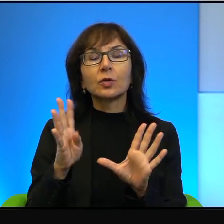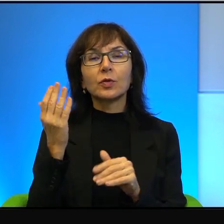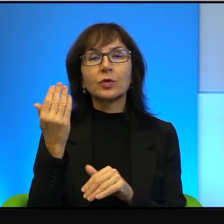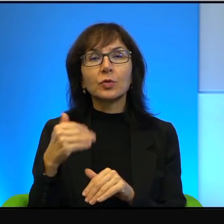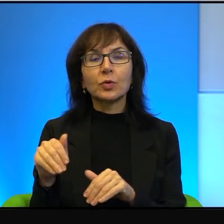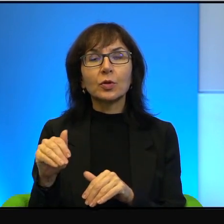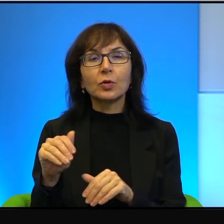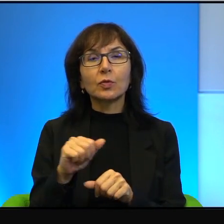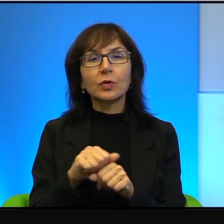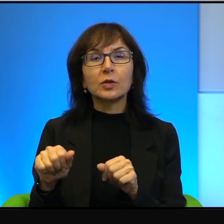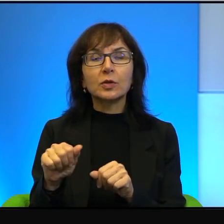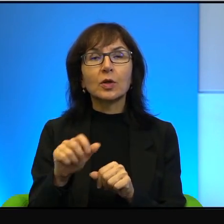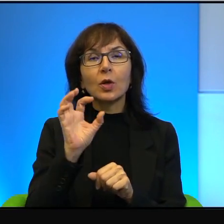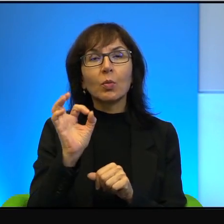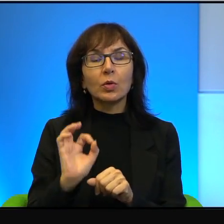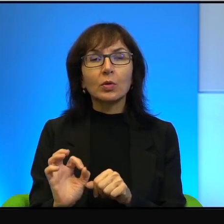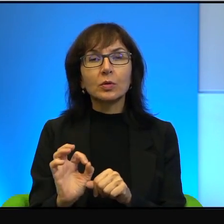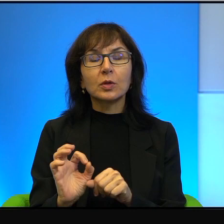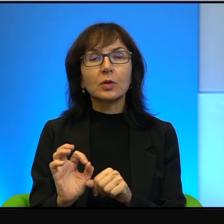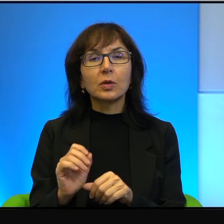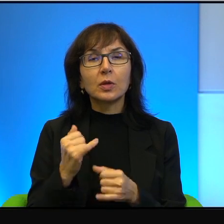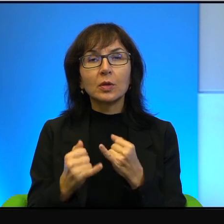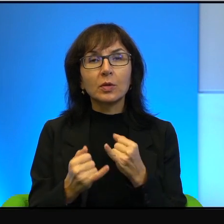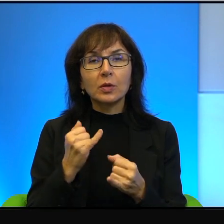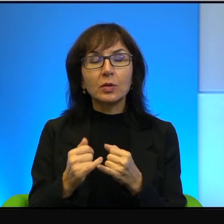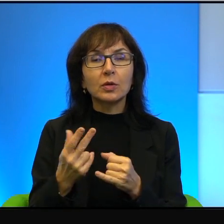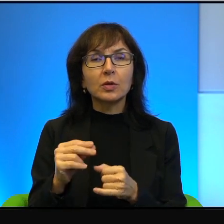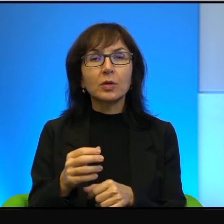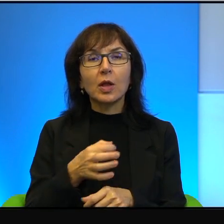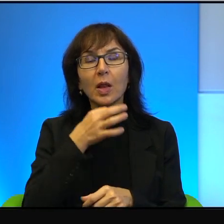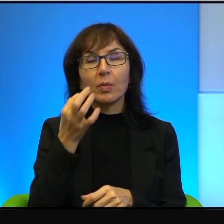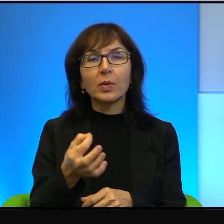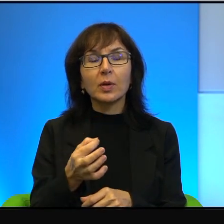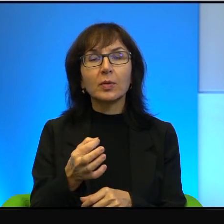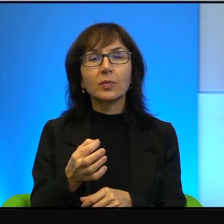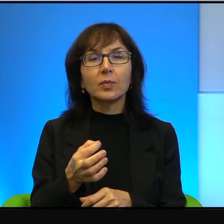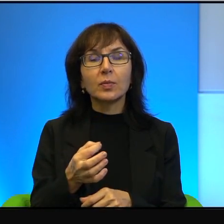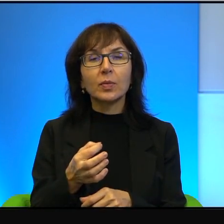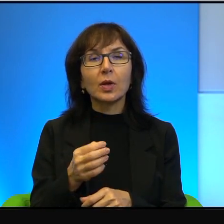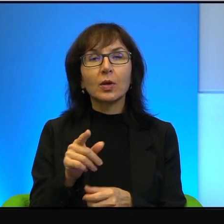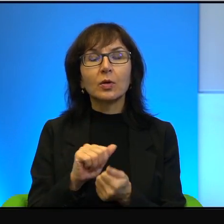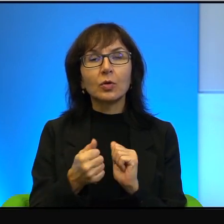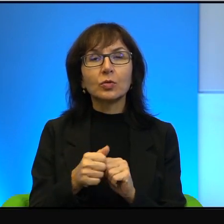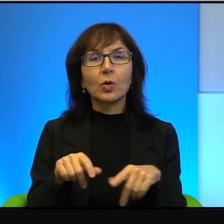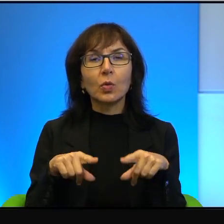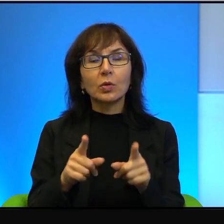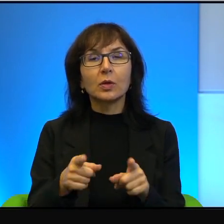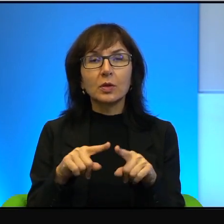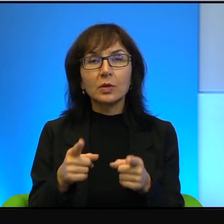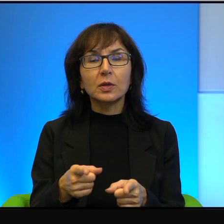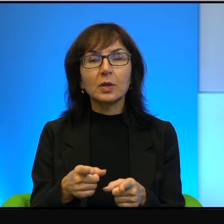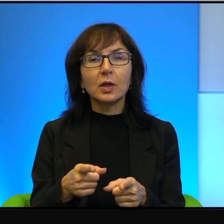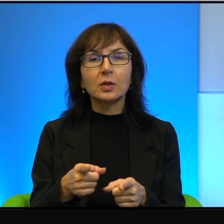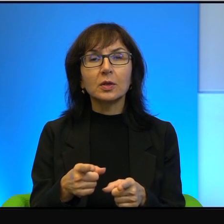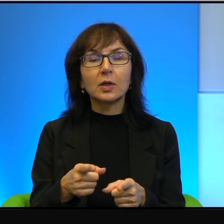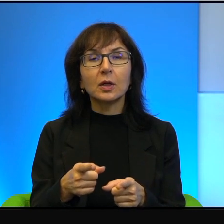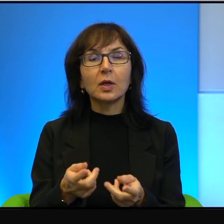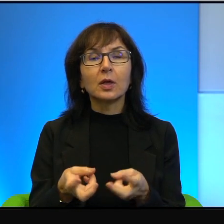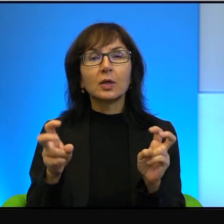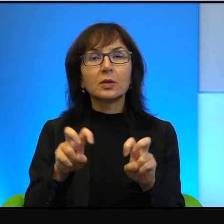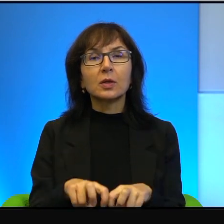jeżeli nie lepiej nawet. To są organizacje zakładane przez Żydów.